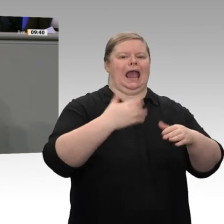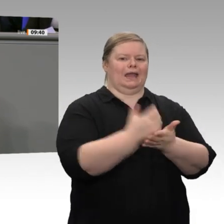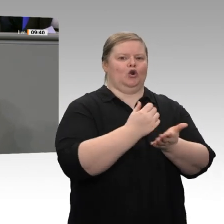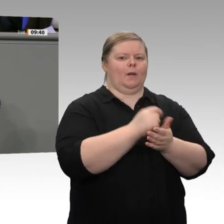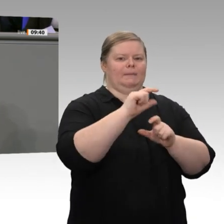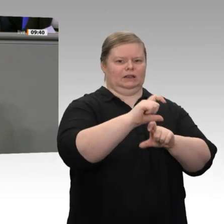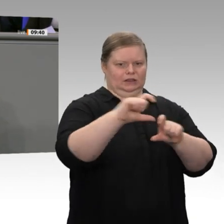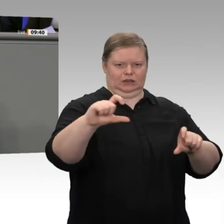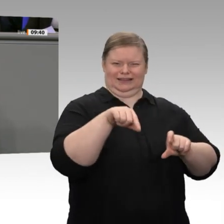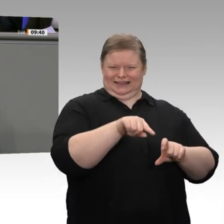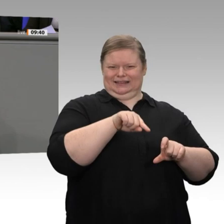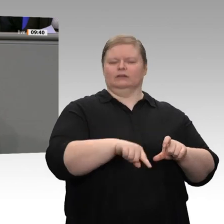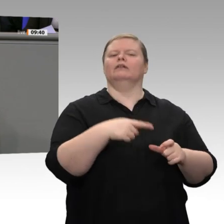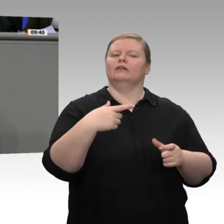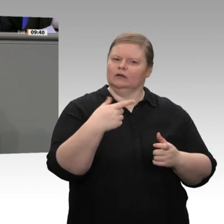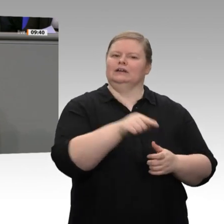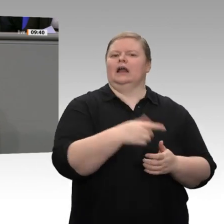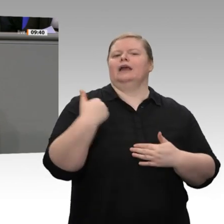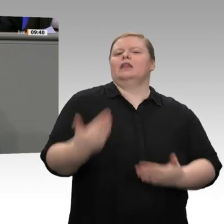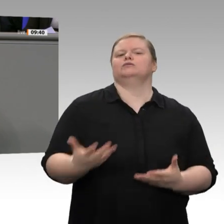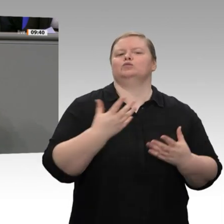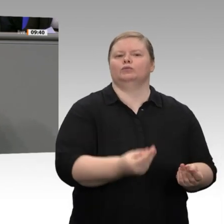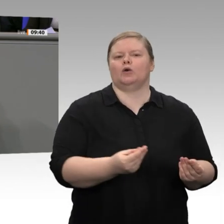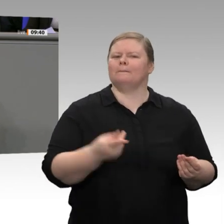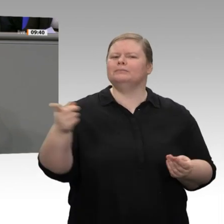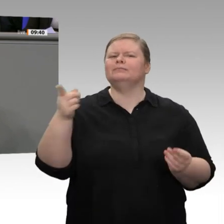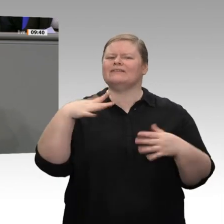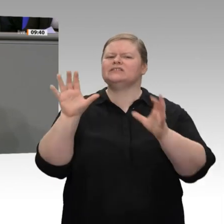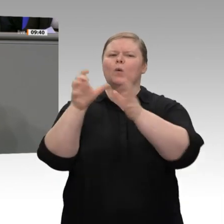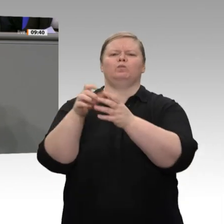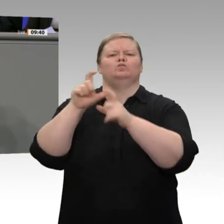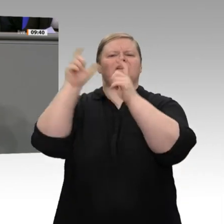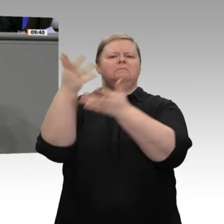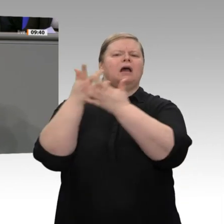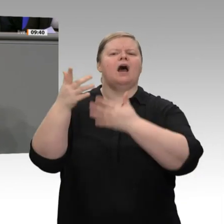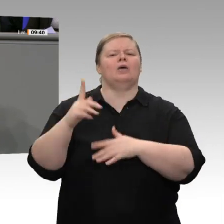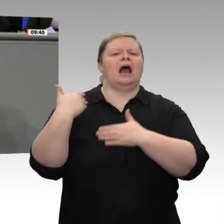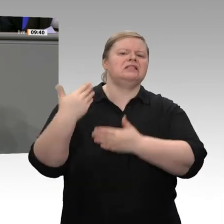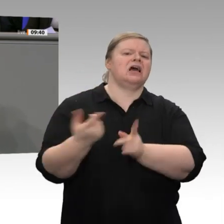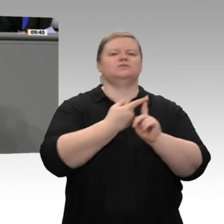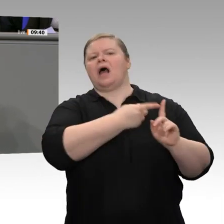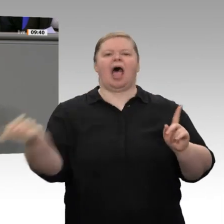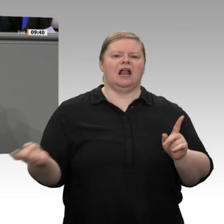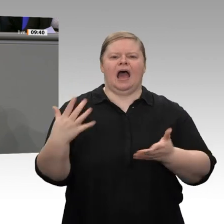Weil zum Beispiel zwischen 1998 und 2015 die oberen 30 Prozent der Einkommensbezieher